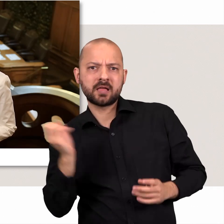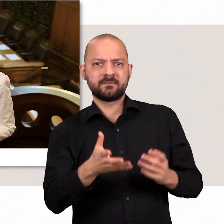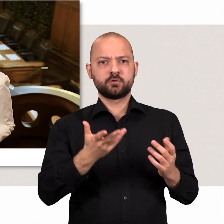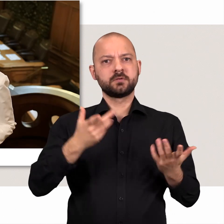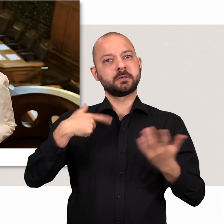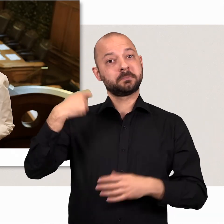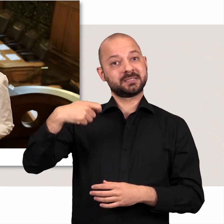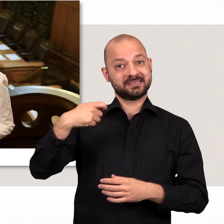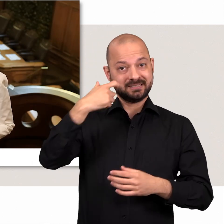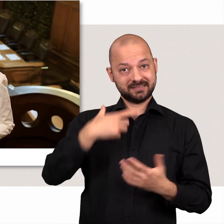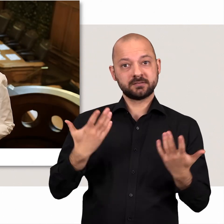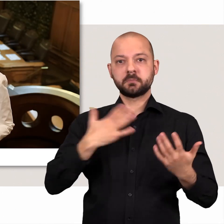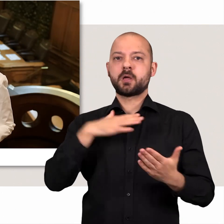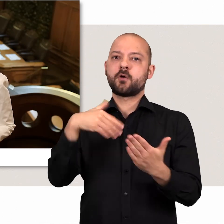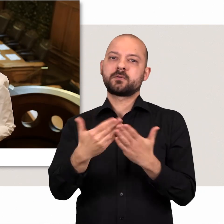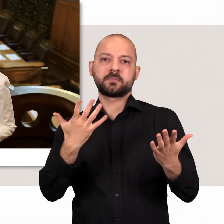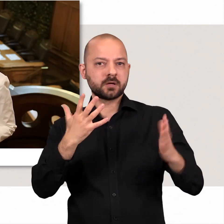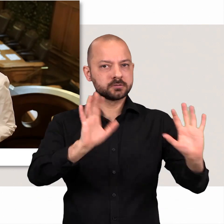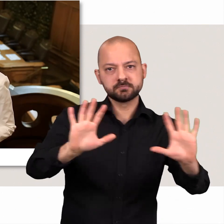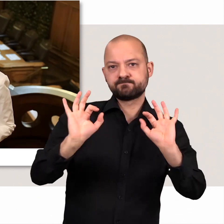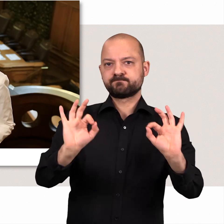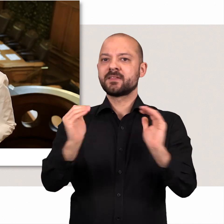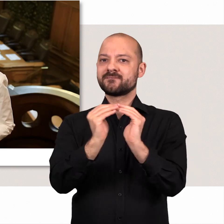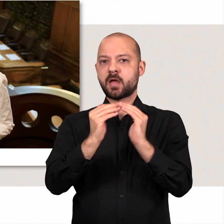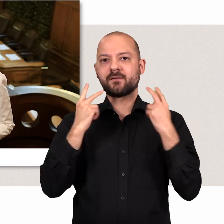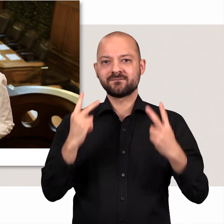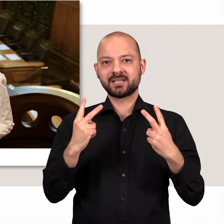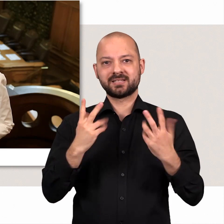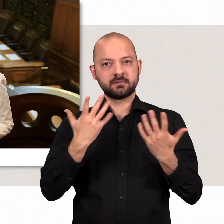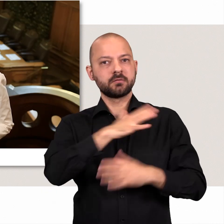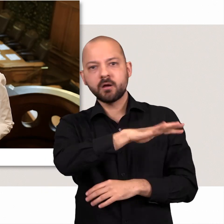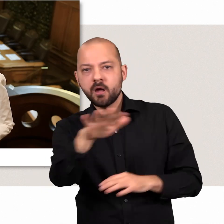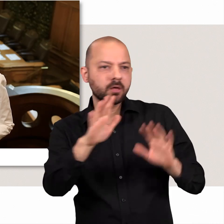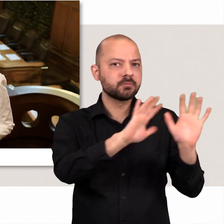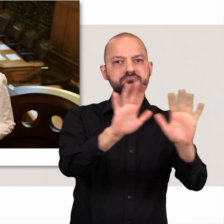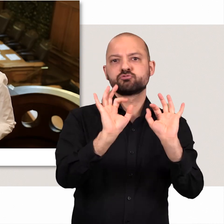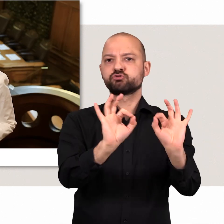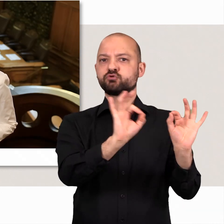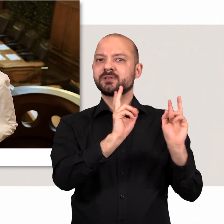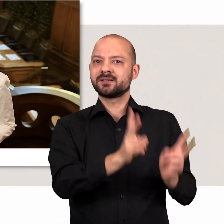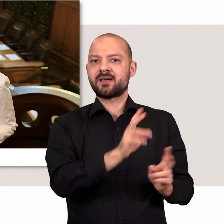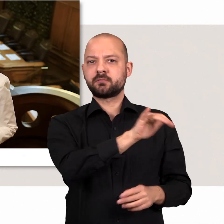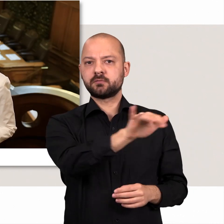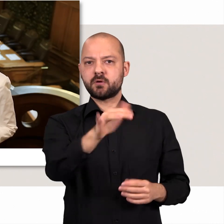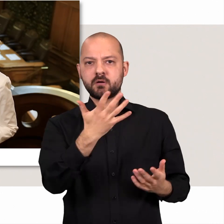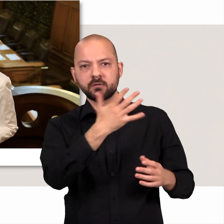Als Präsidentin ist es meine Aufgabe dafür zu sorgen, dass es dabei fair zugeht, dass also alle Abgeordneten zu ihrem Recht kommen